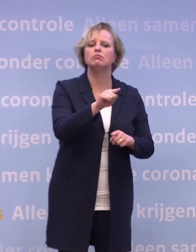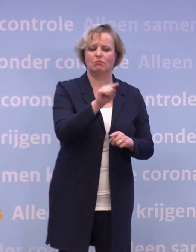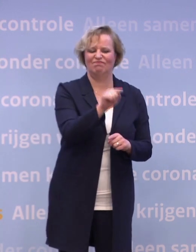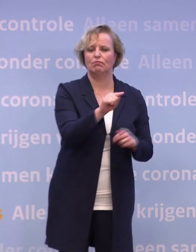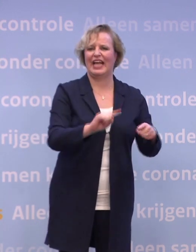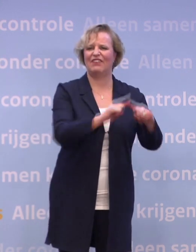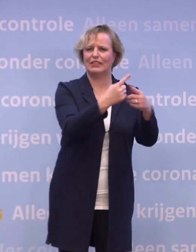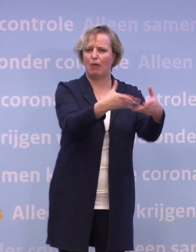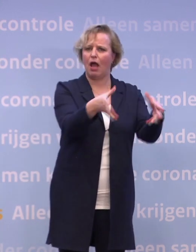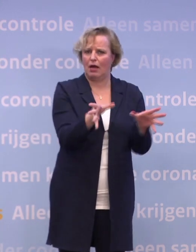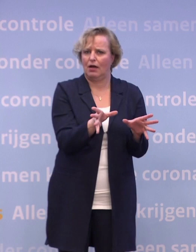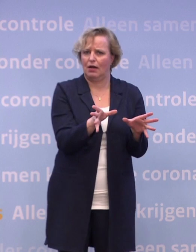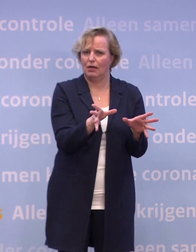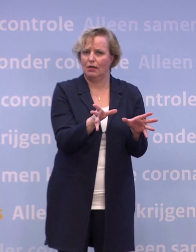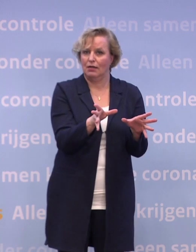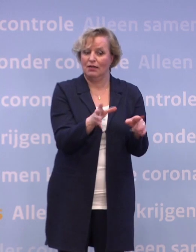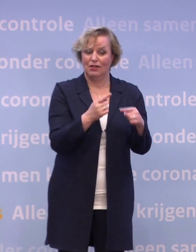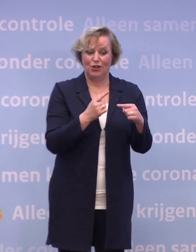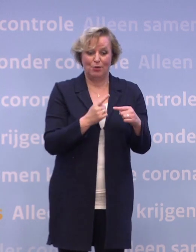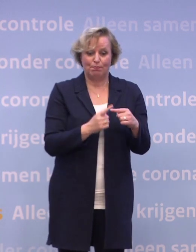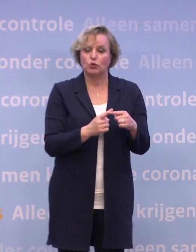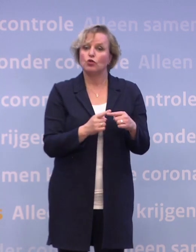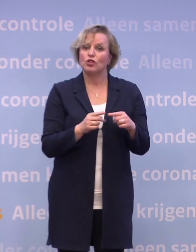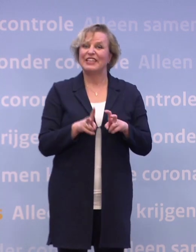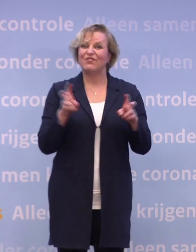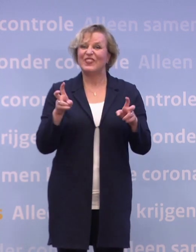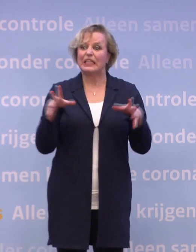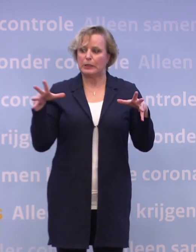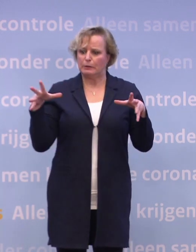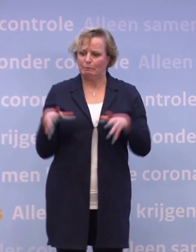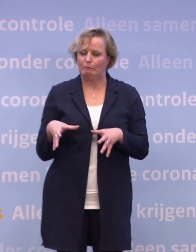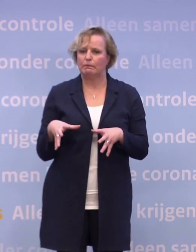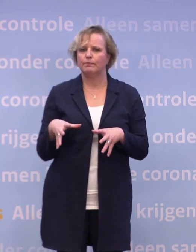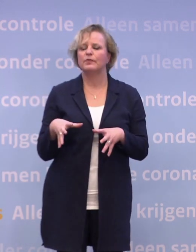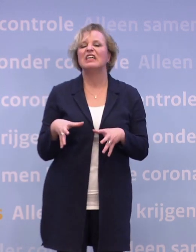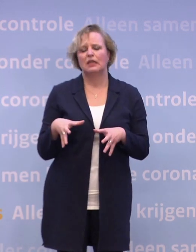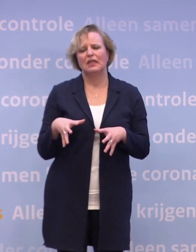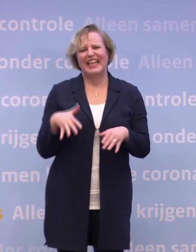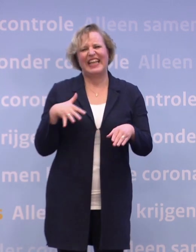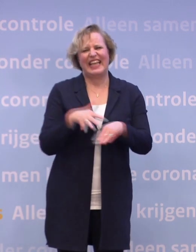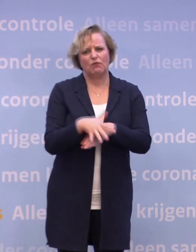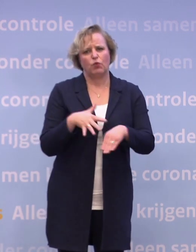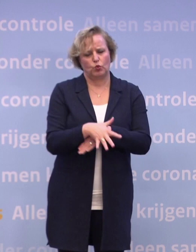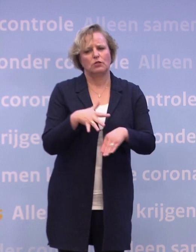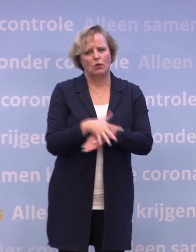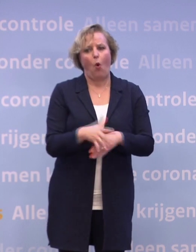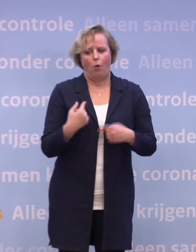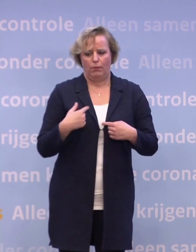En het nare is ook, wat nodig is om dat virus eronder te krijgen... ...grijpt diep in op veel van wat het leven de moeite waard maakt.